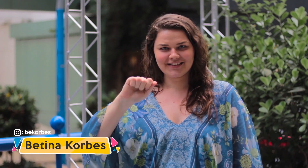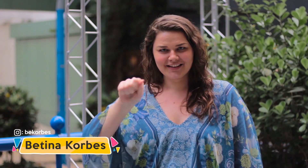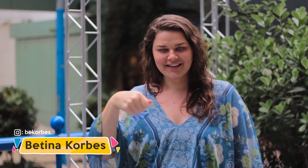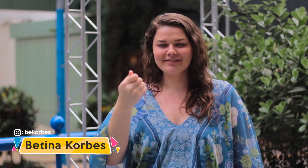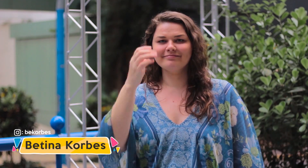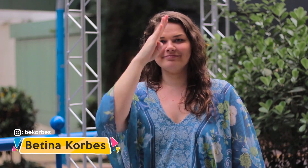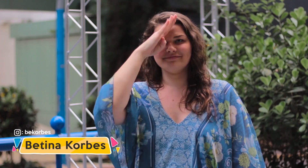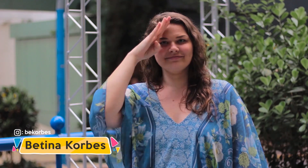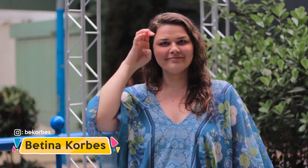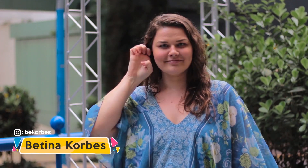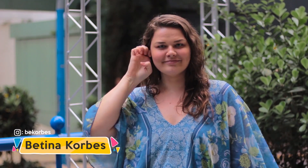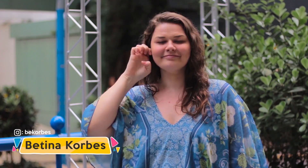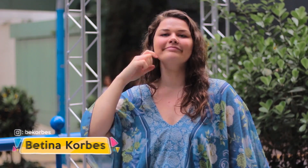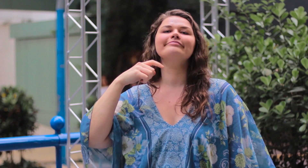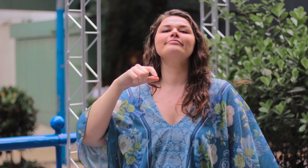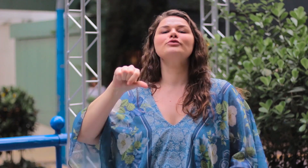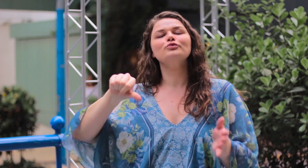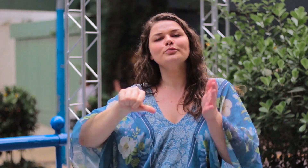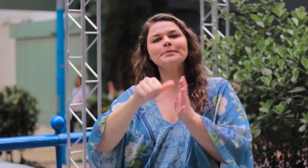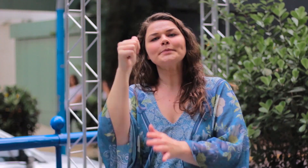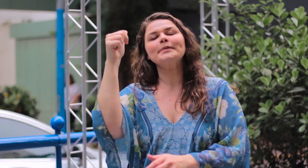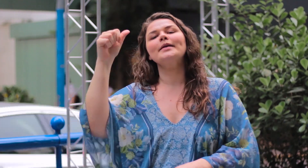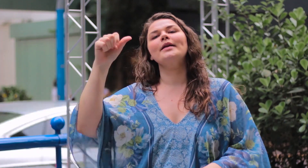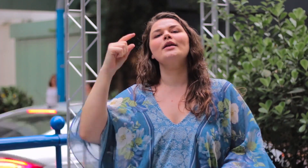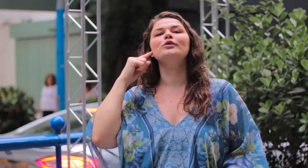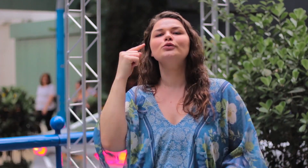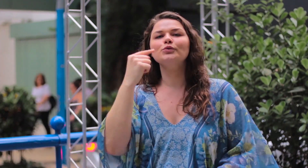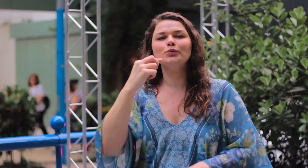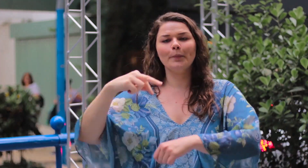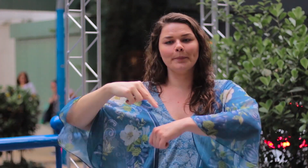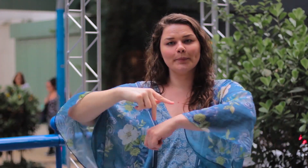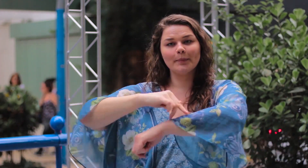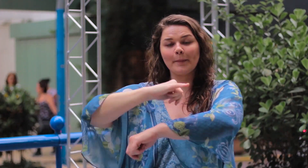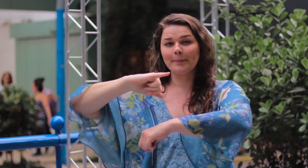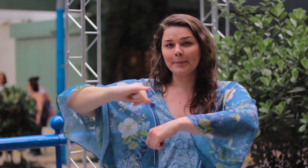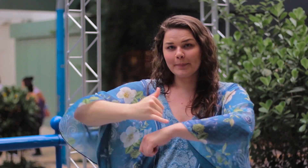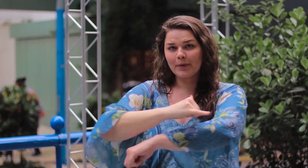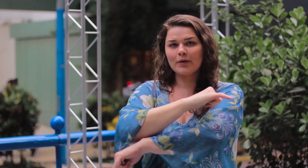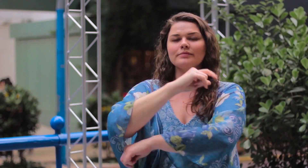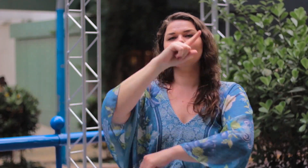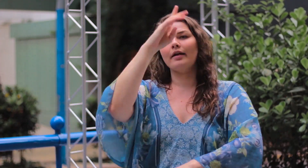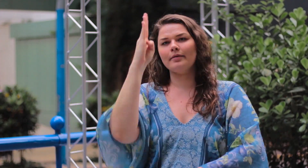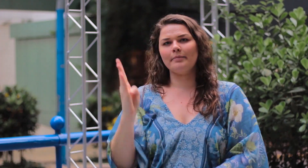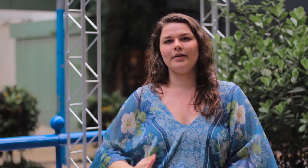Meu sinal é esse: Eu sou a primeira mulher surda modelo plus size do Brasil.